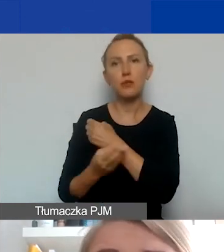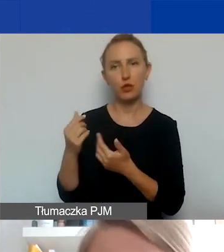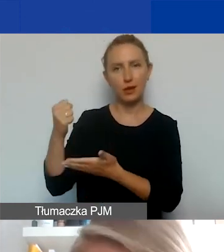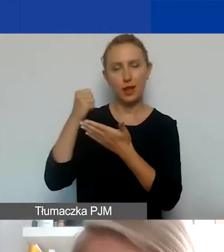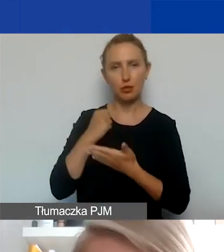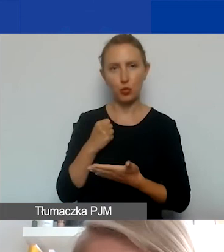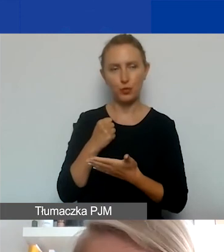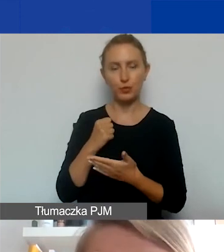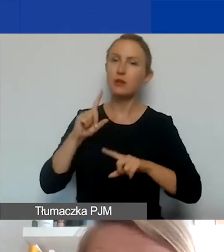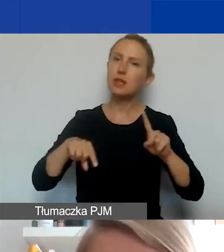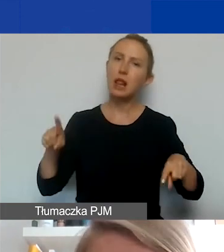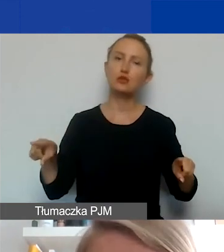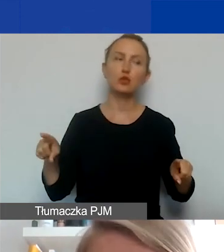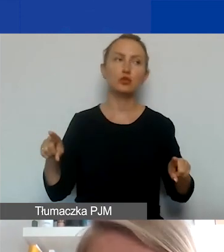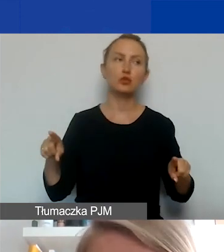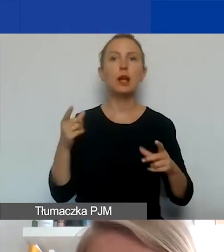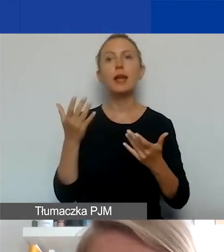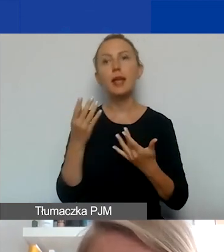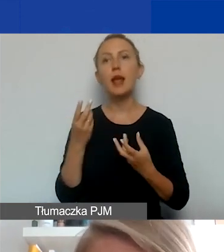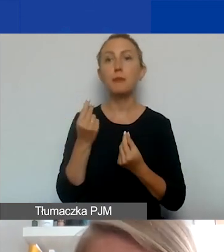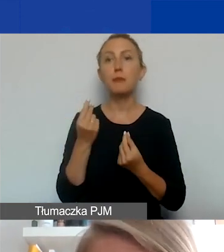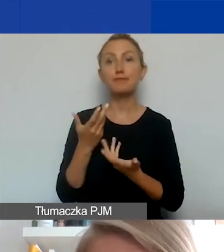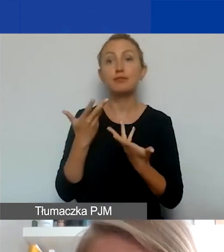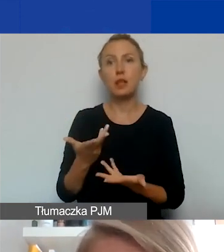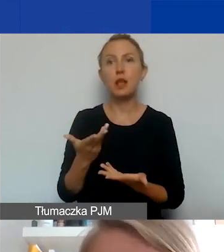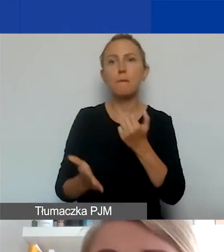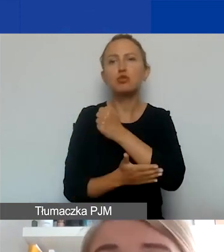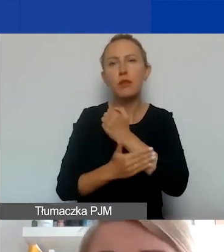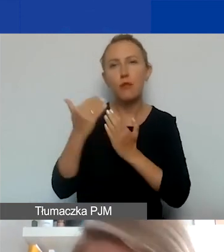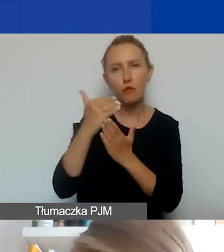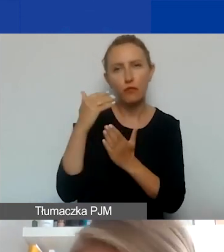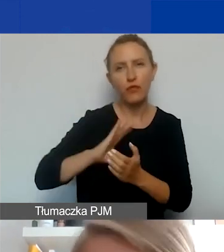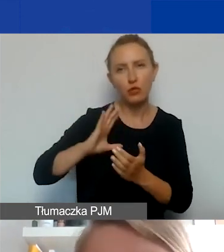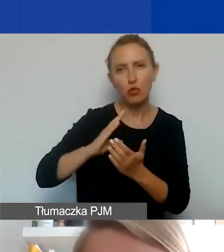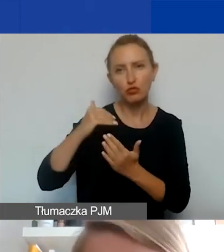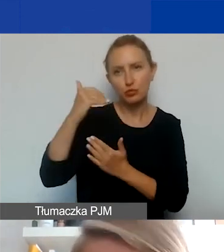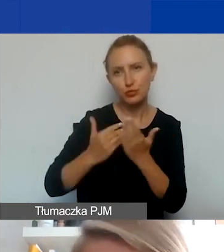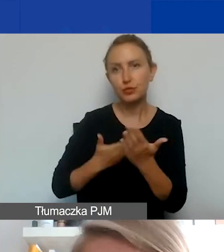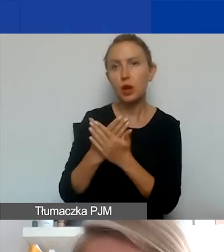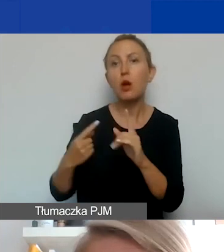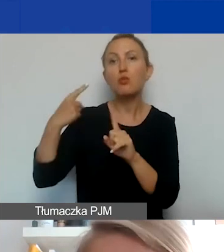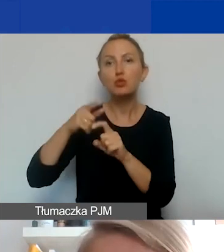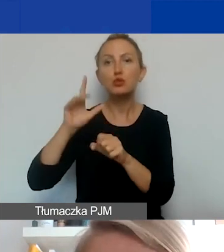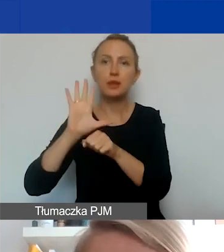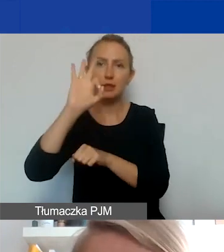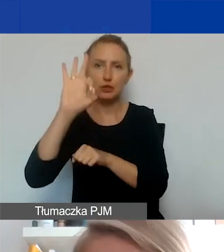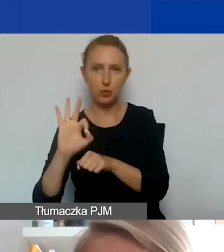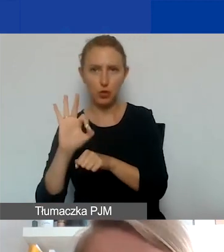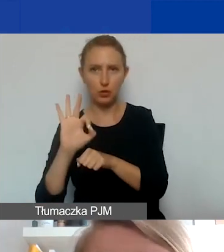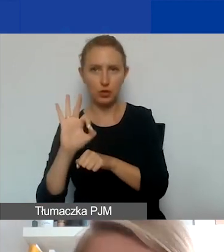W zależności od tego, o ile środków zawnioskujecie w podstawowej wartości grantu, plus 15% kwoty maksymalnie możecie jeszcze doliczyć